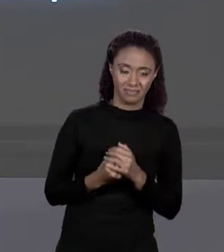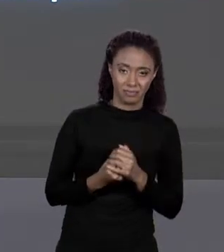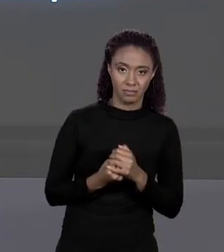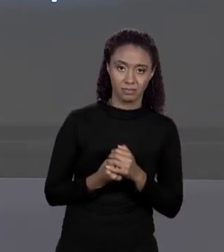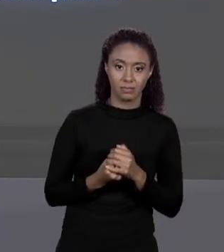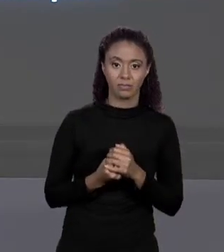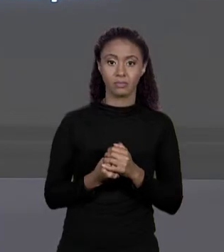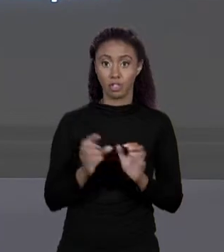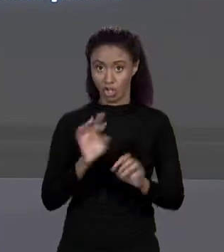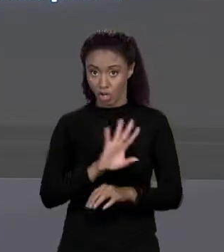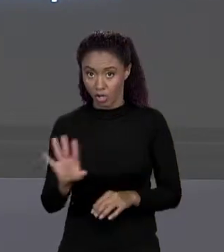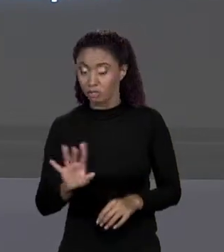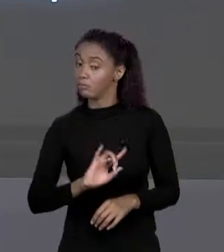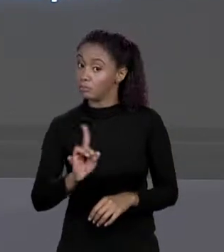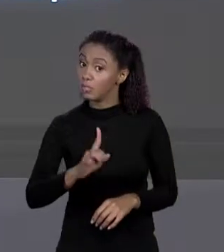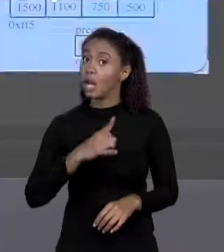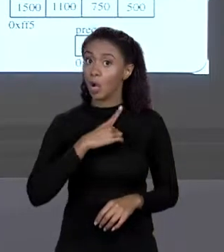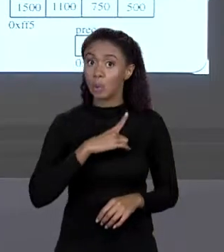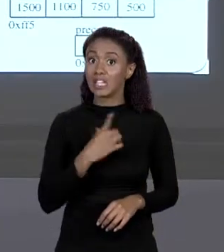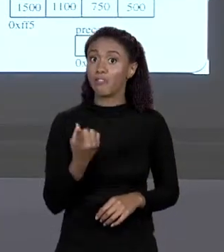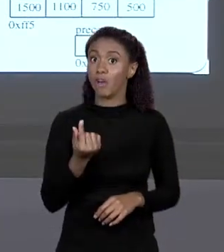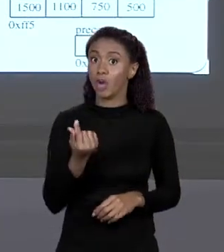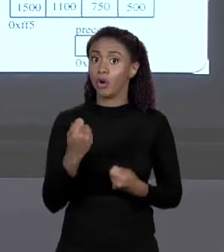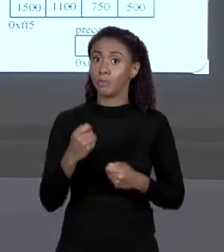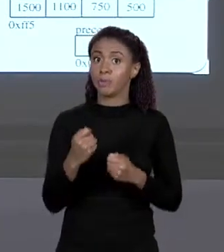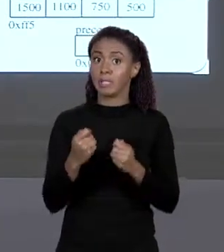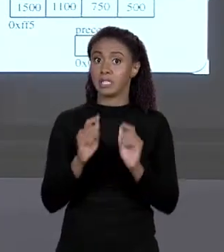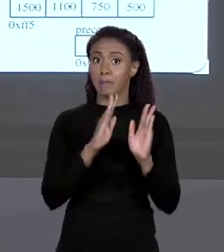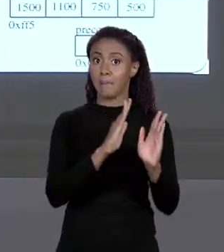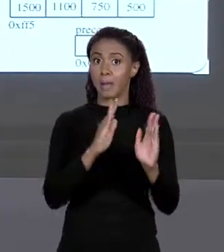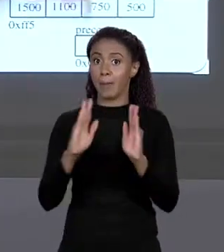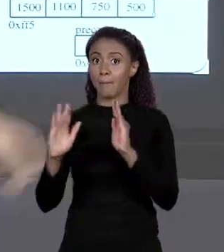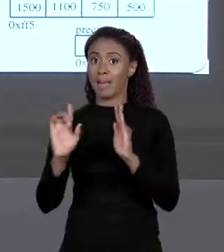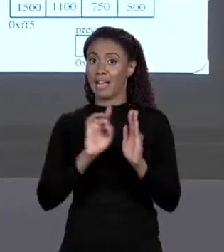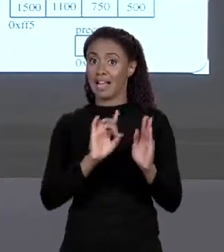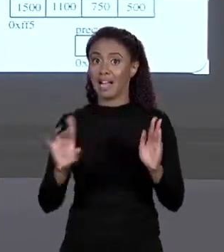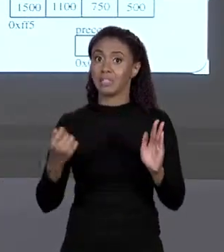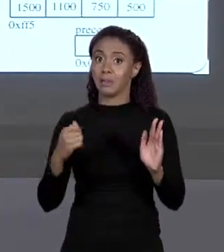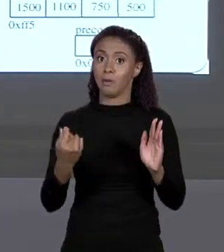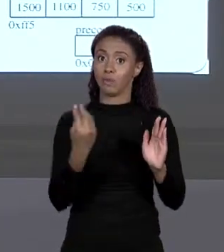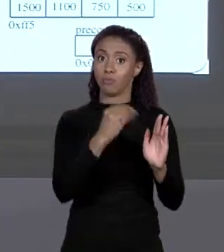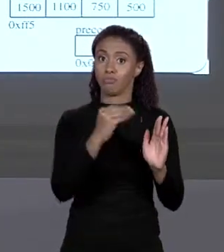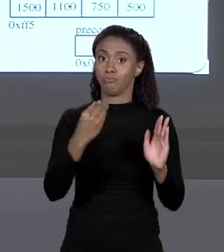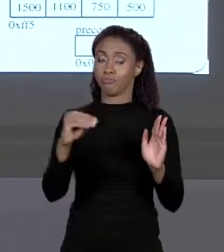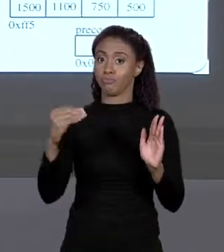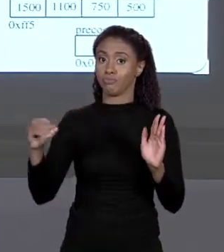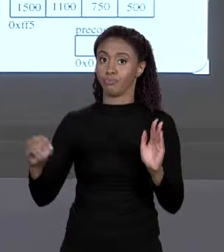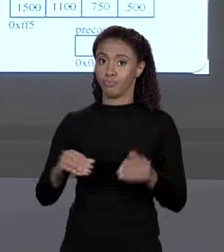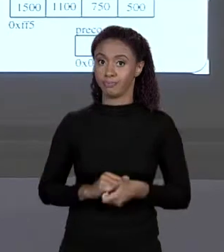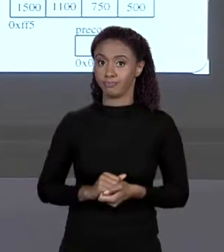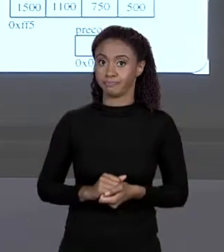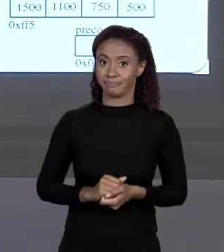NÃO, TEM VALORES PARA COLOCAR, ENTÃO ELE COLOCA OS VALORES NESSAS QUATRO REGIÕES DE